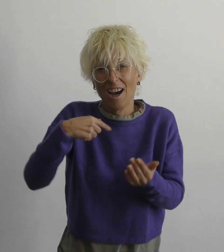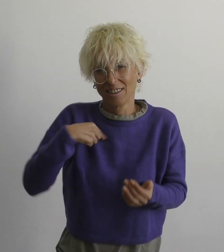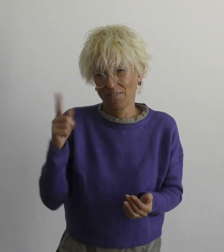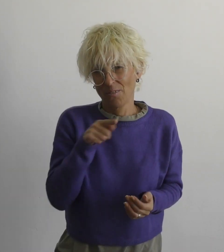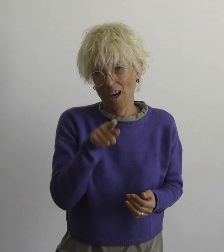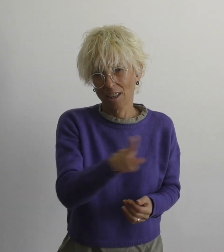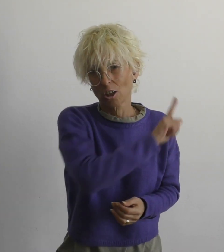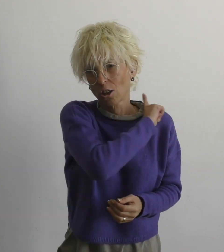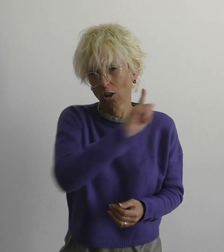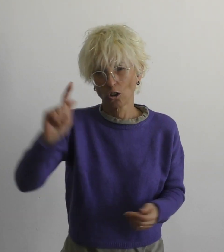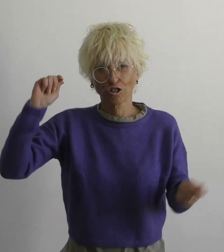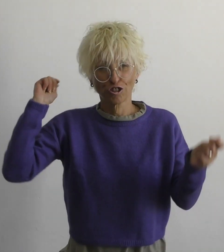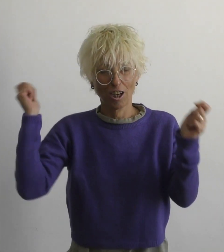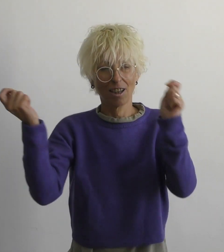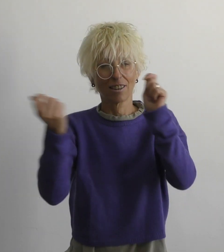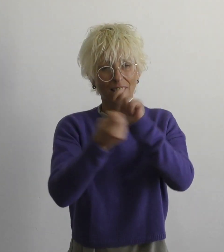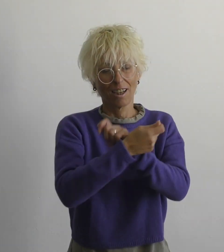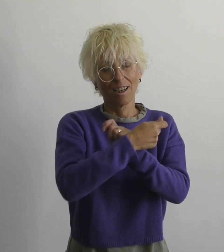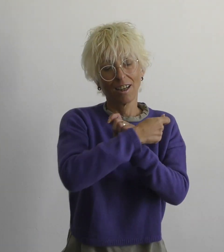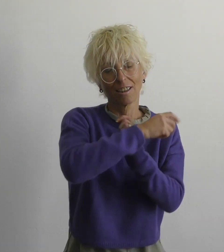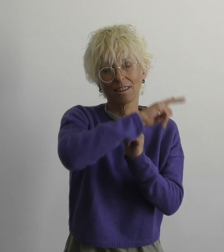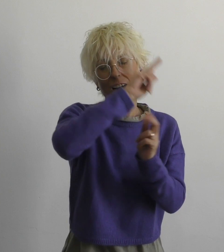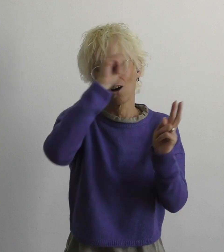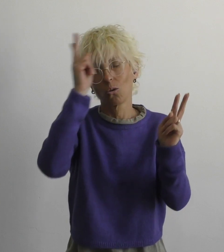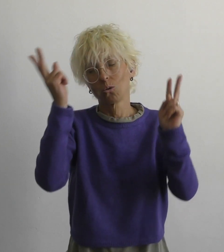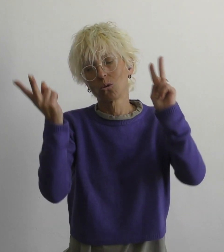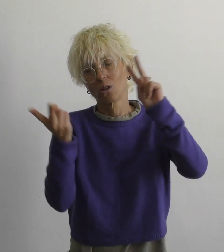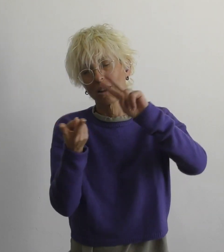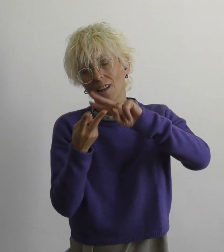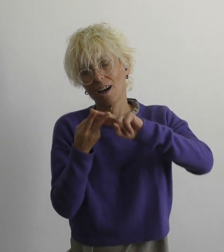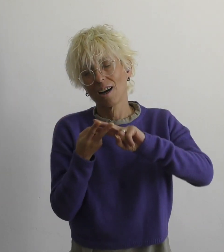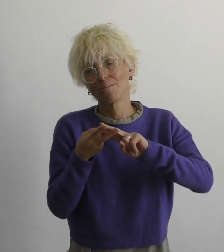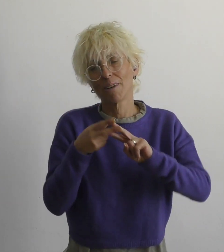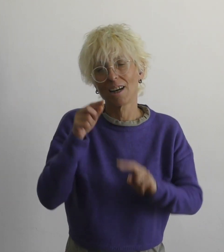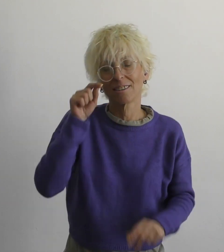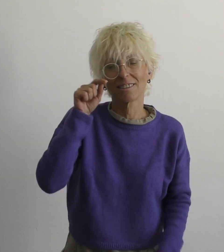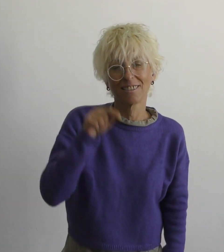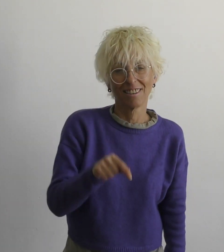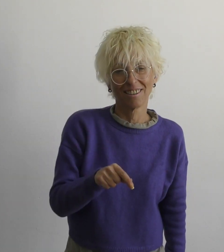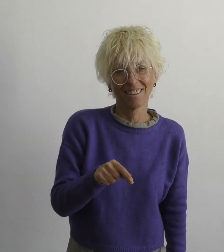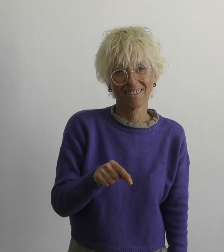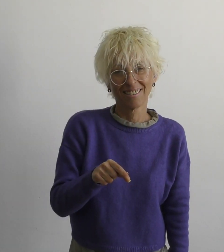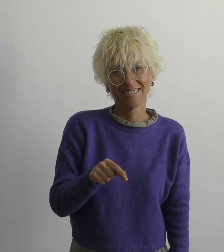мы с тобой не изменим этот мир